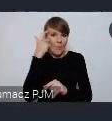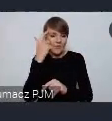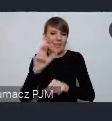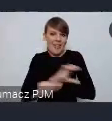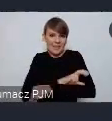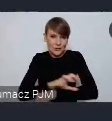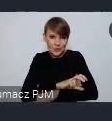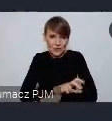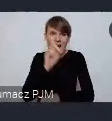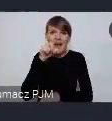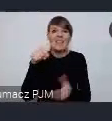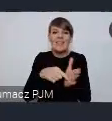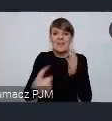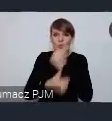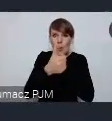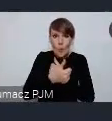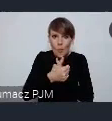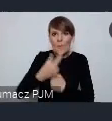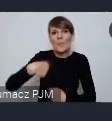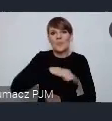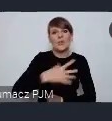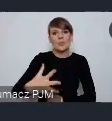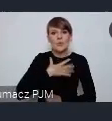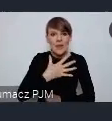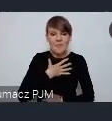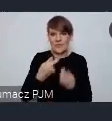ale to jest dokument którego się czujemy w pewnym sensie współautorami.